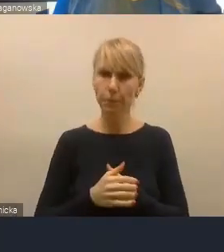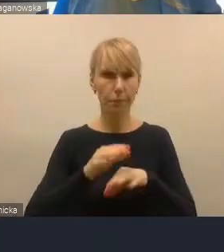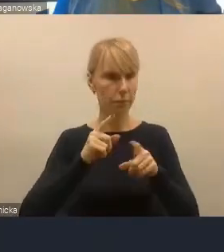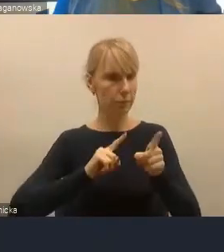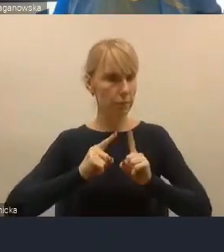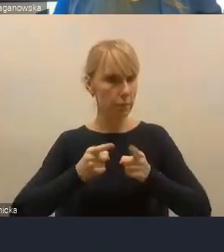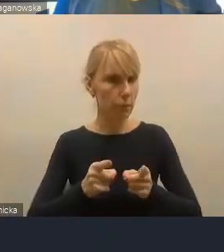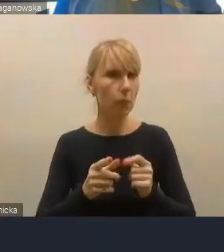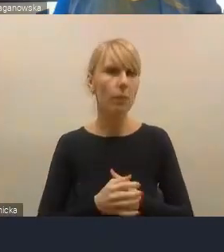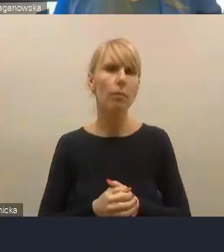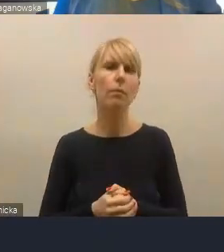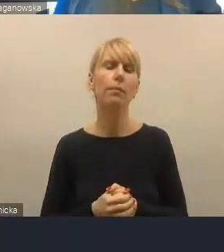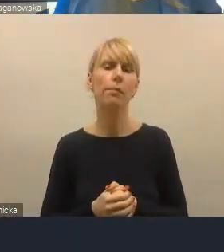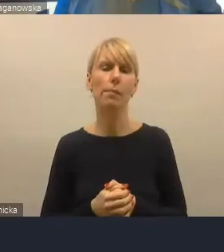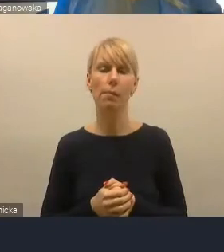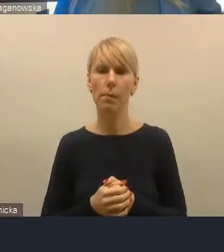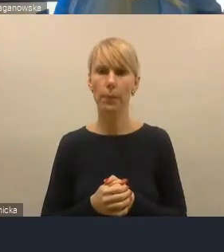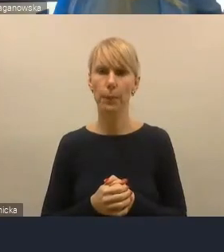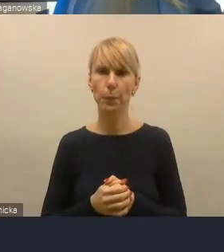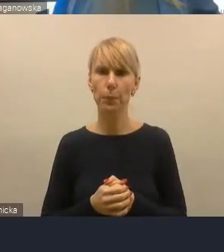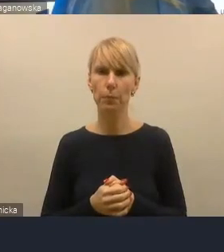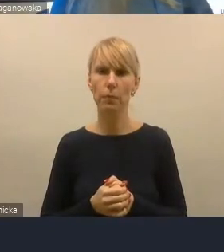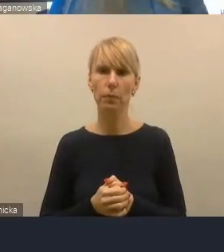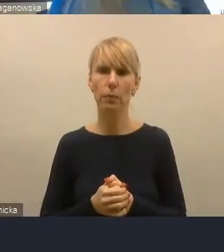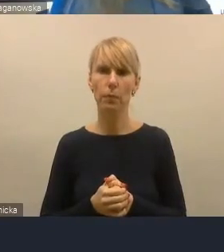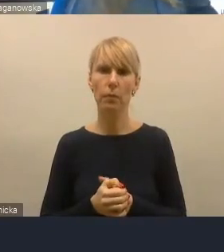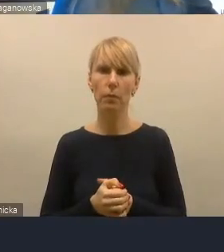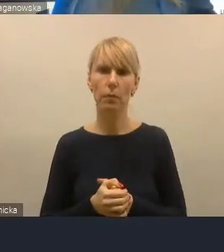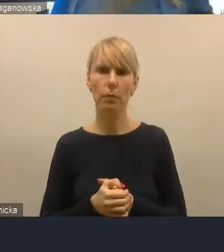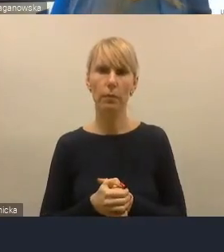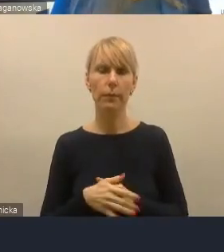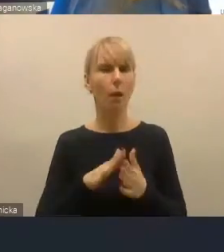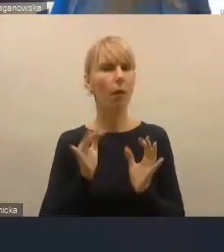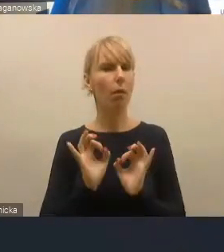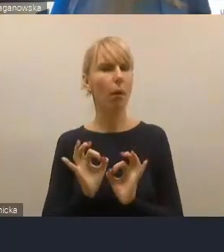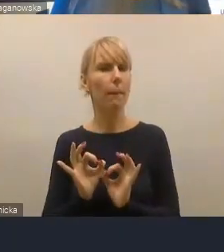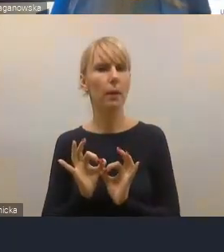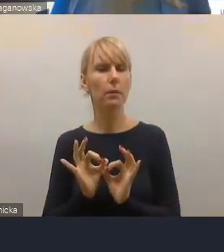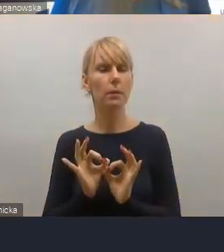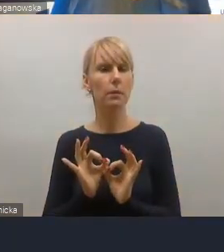którego powstaniem kierował Jacek Woźniak, obecnie ekspert Związku Miast Polskich,